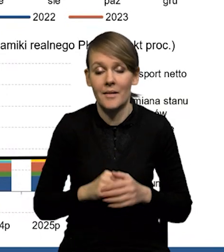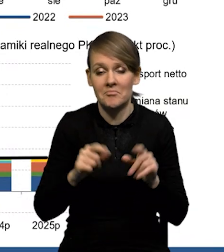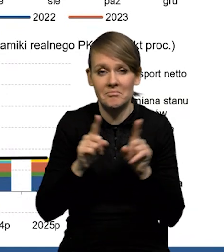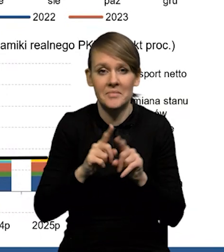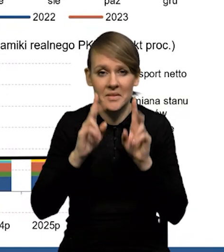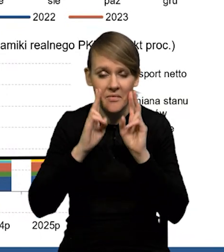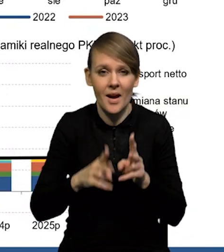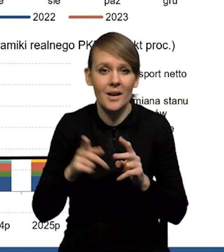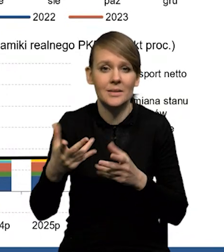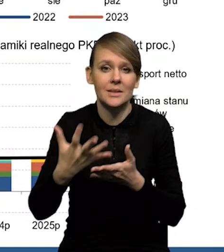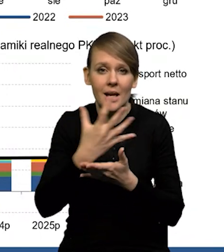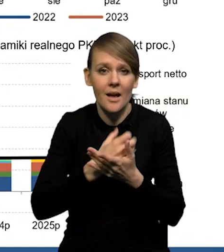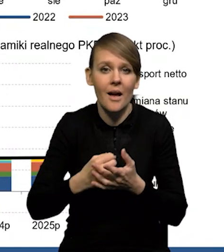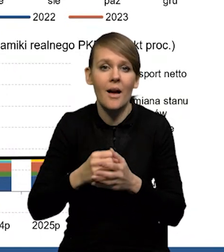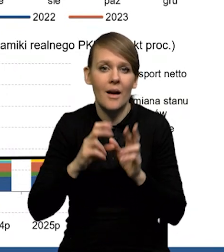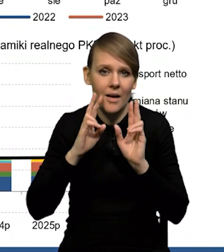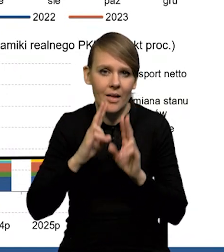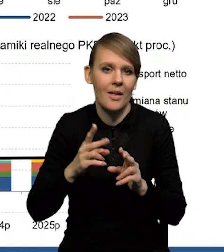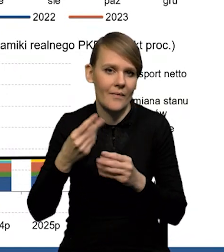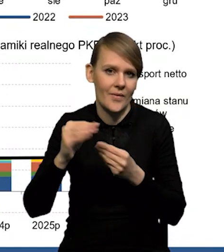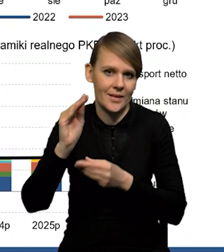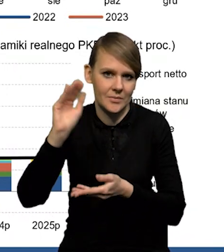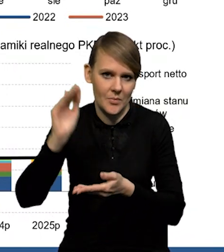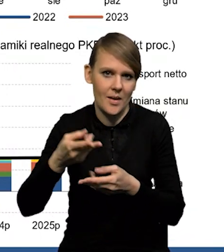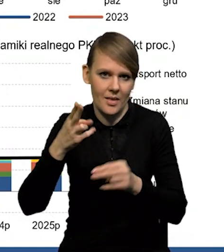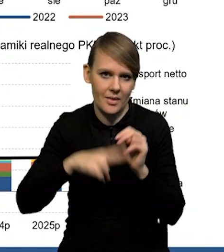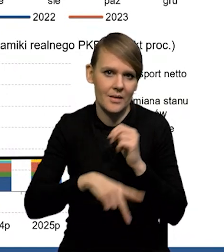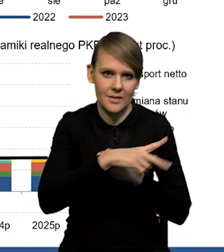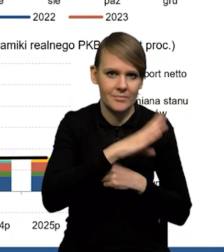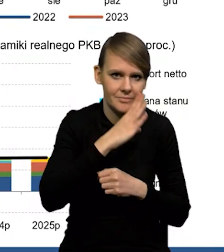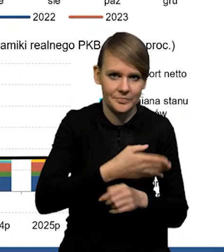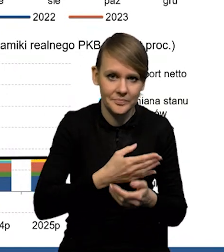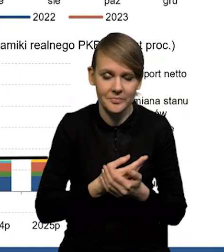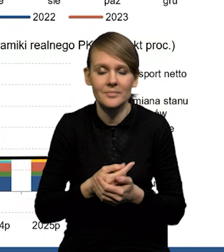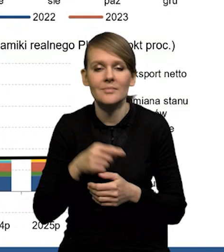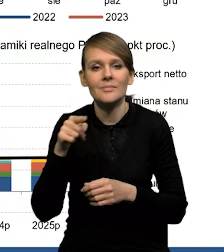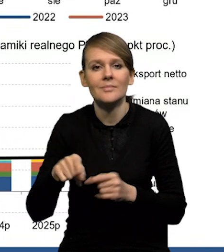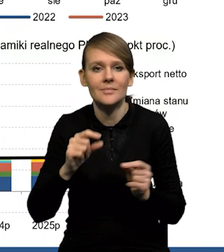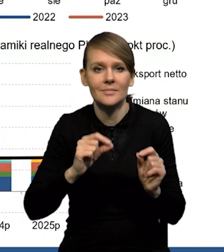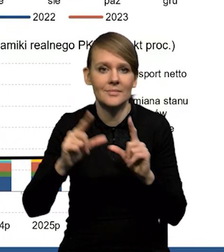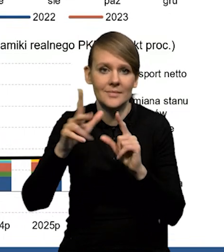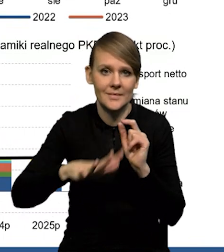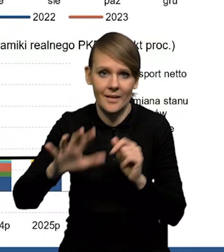No i rzeczywiście wynagrodzenia realnie silniej spadają, niż w Stanach Zjednoczonych. Tak, przy inflacji w strefie euro